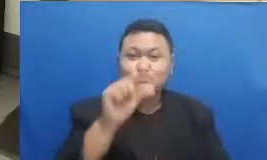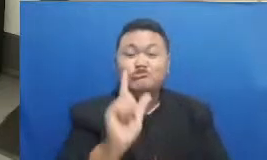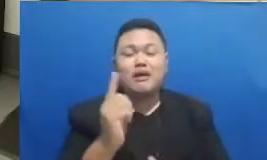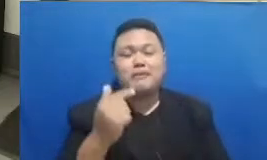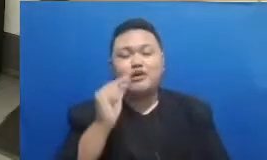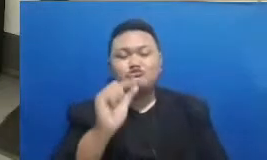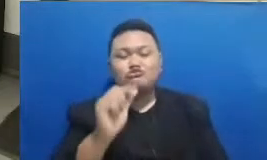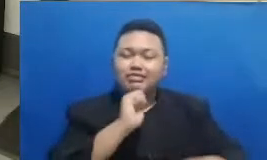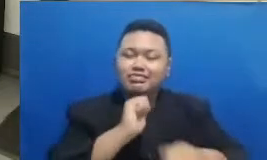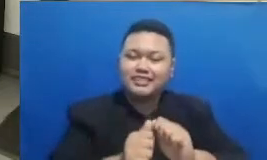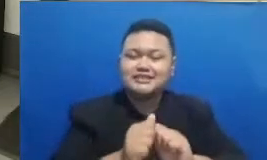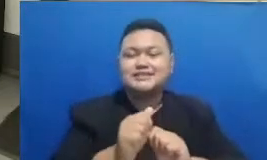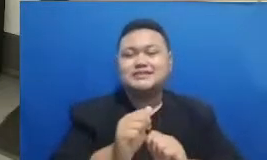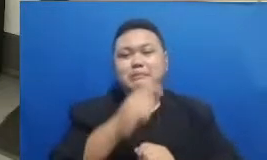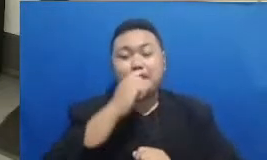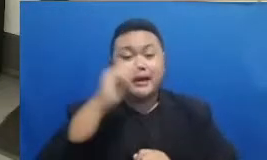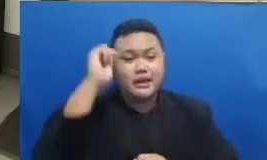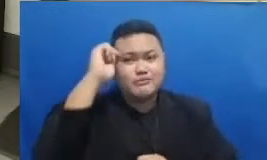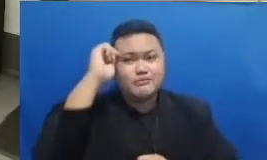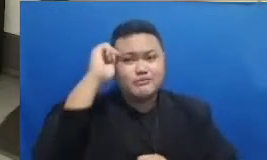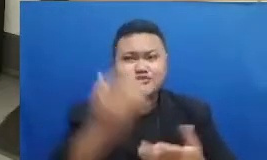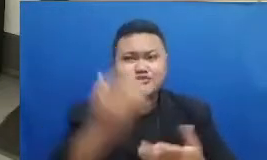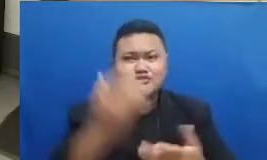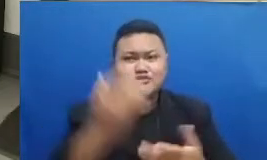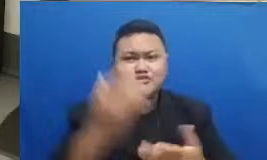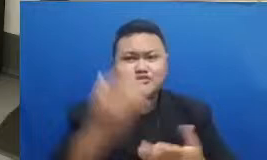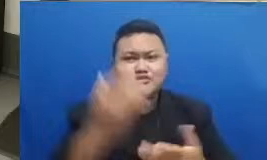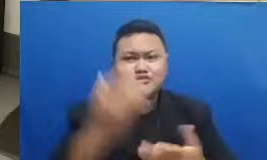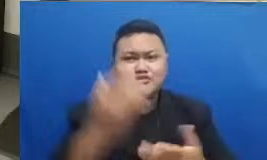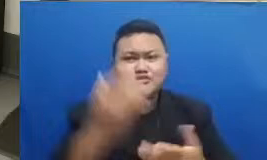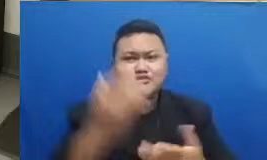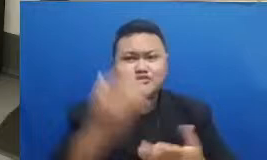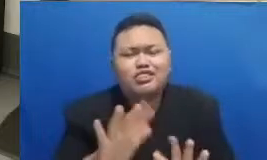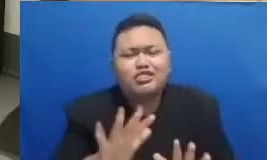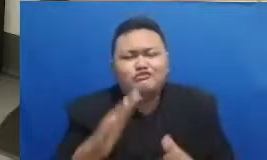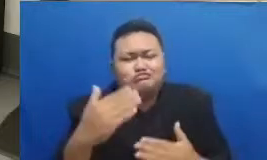bapak dan ibu juga bisa menebak nabati kalau bisa menebak Berarti udah keren tuh Bapak Ibu